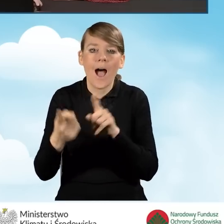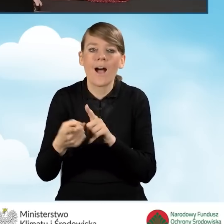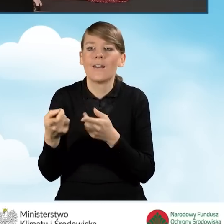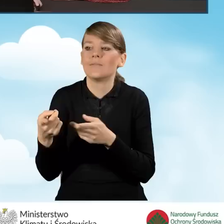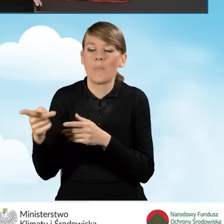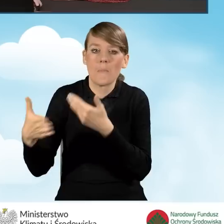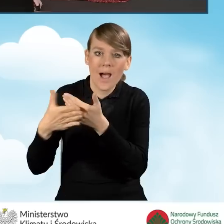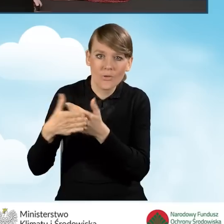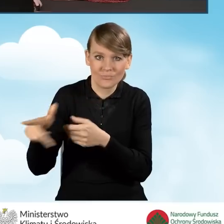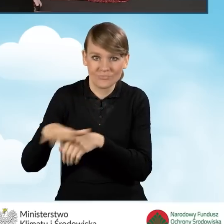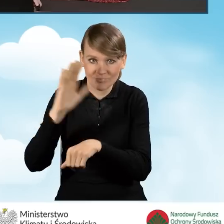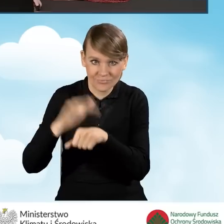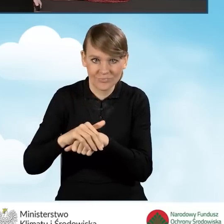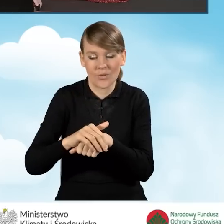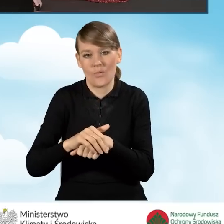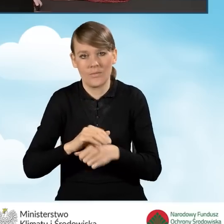w wyrażeniu zgody na zaciągnięcie zobowiązań.